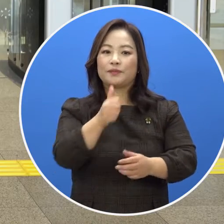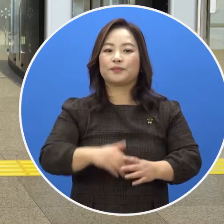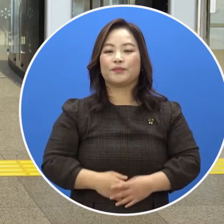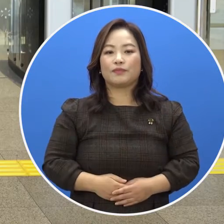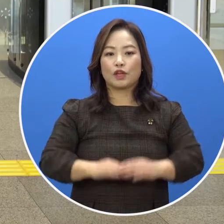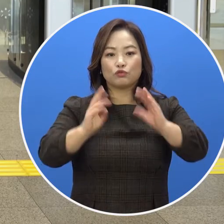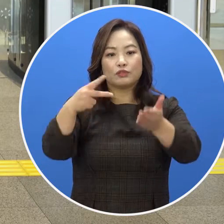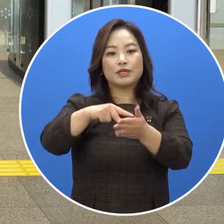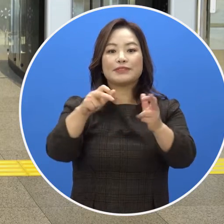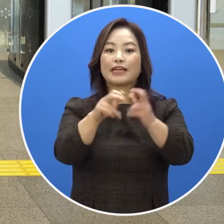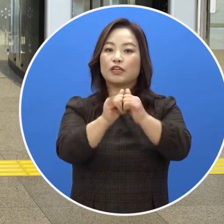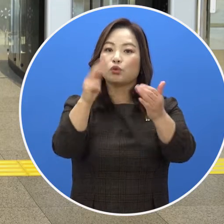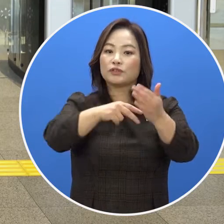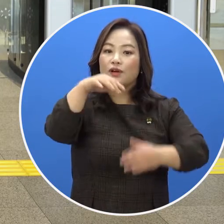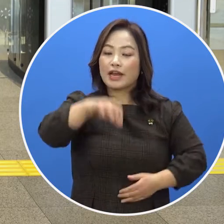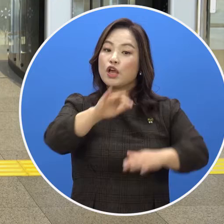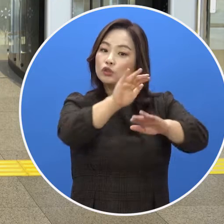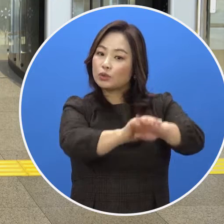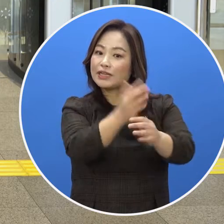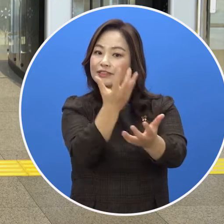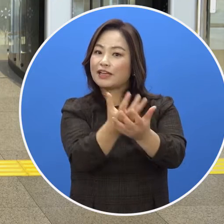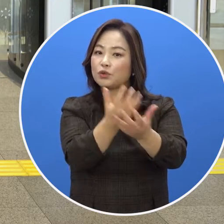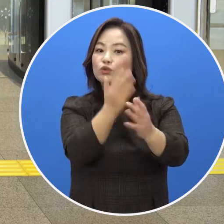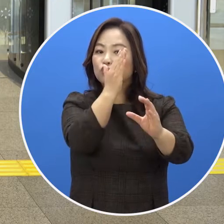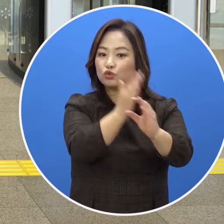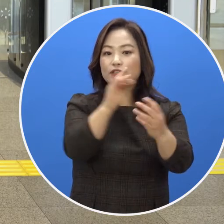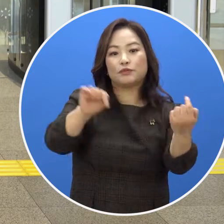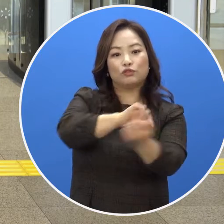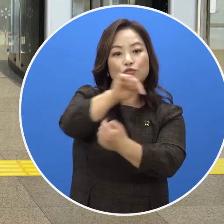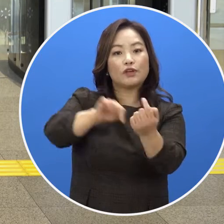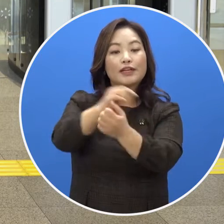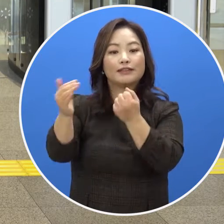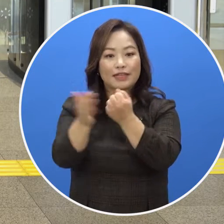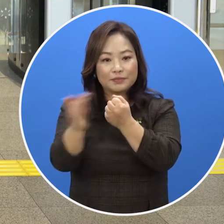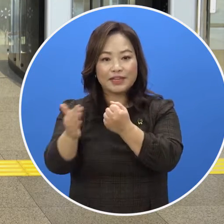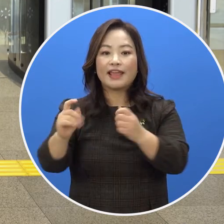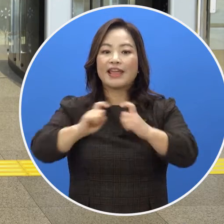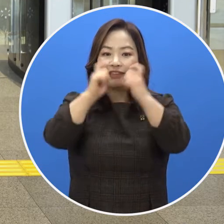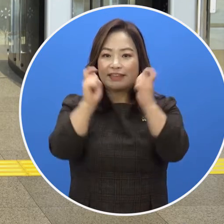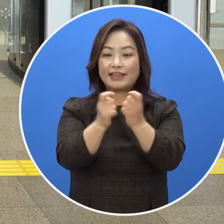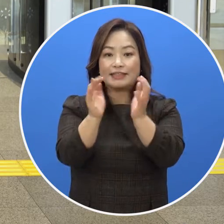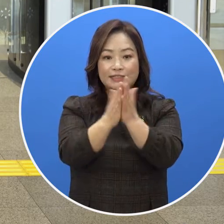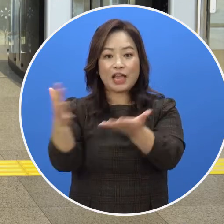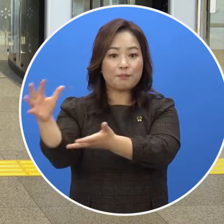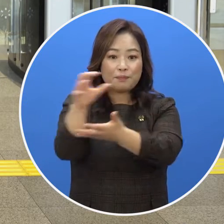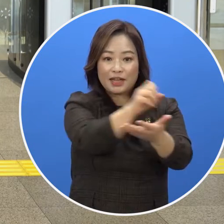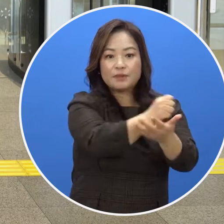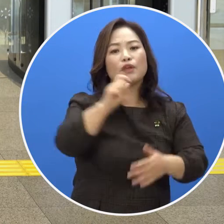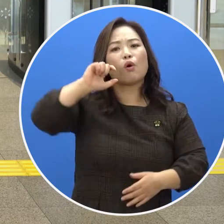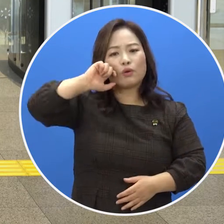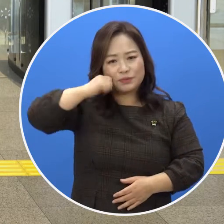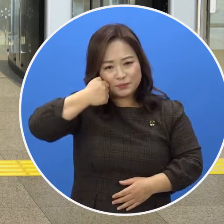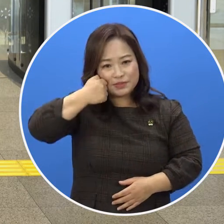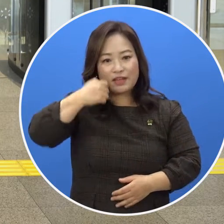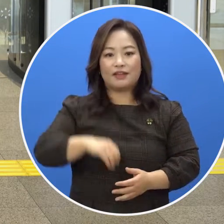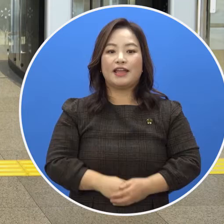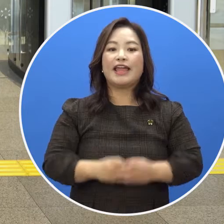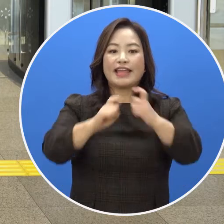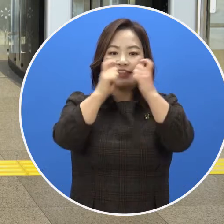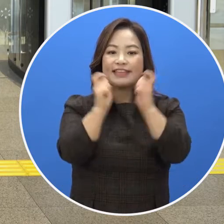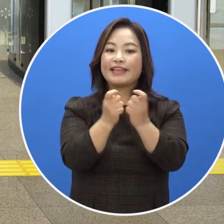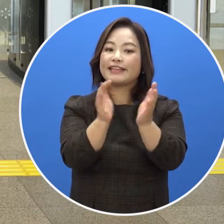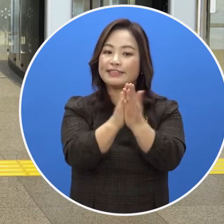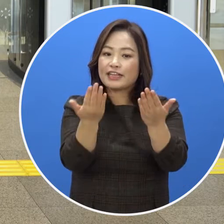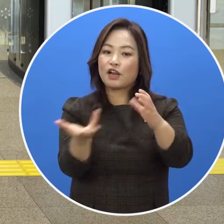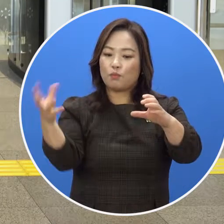국립장애인도서관은 소장 자료 이용 중심이라는 도서관 본래 기능에 충실하기 위해 개인 책 반입을 제한하고 있습니다.